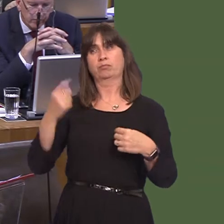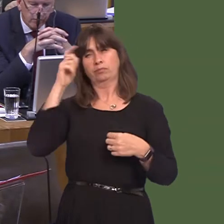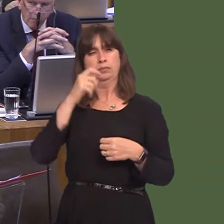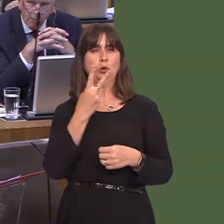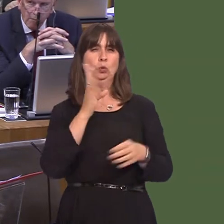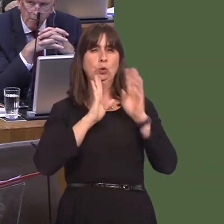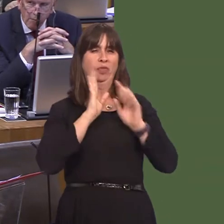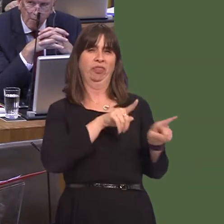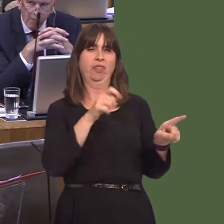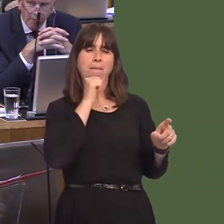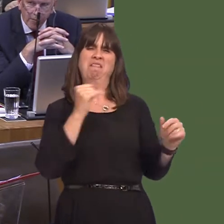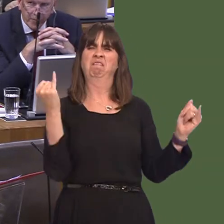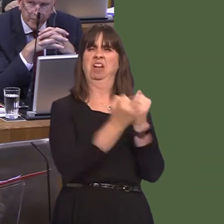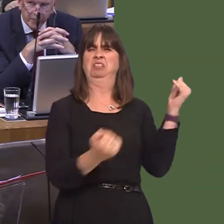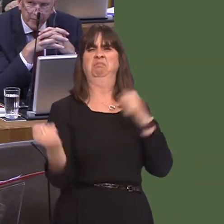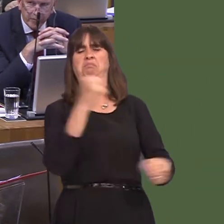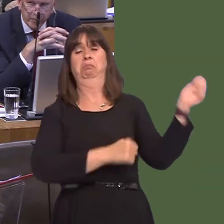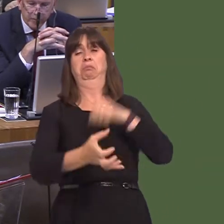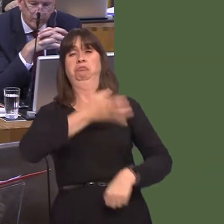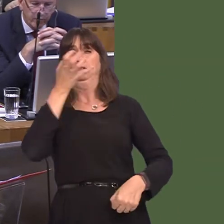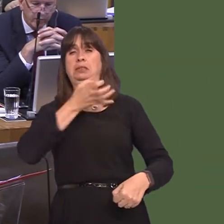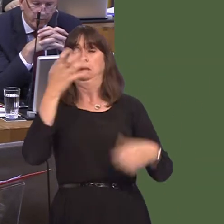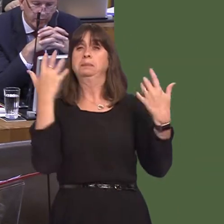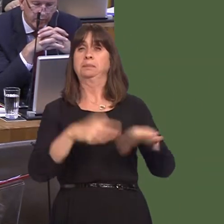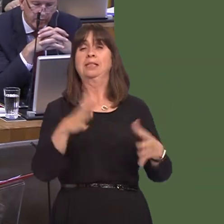menówho might have been fighting with each other in drink on the Kingsway in Swansea,